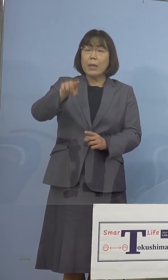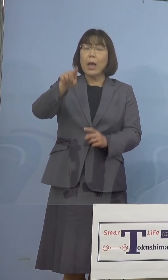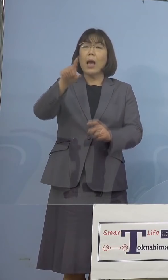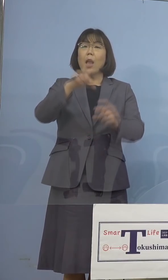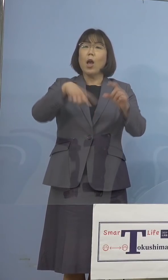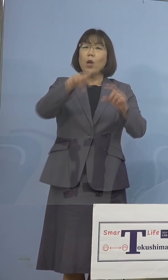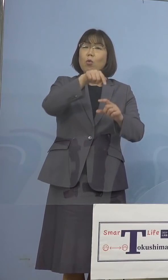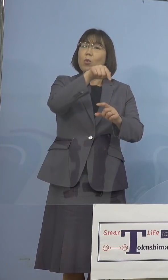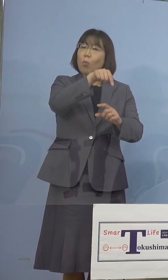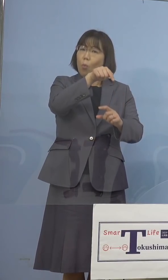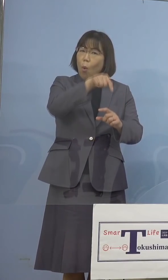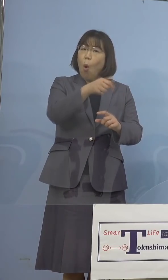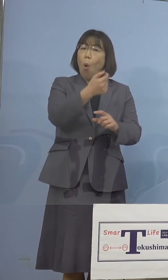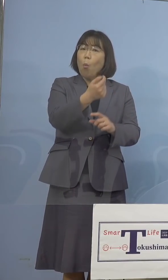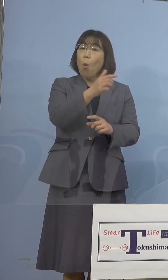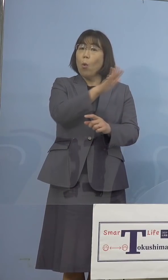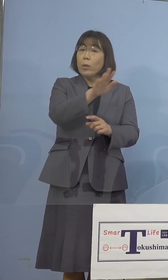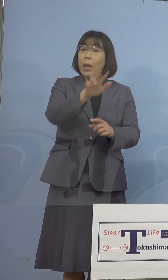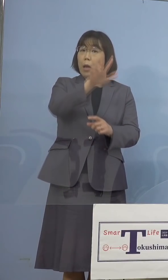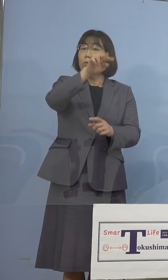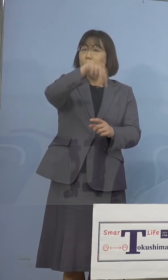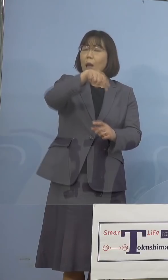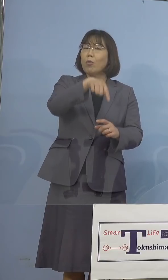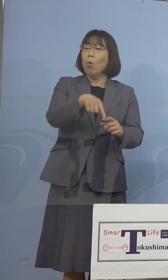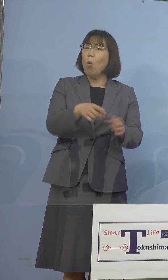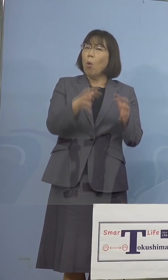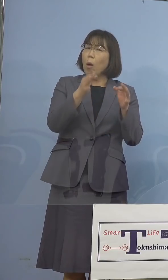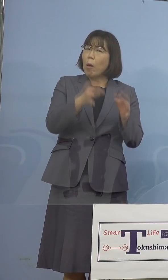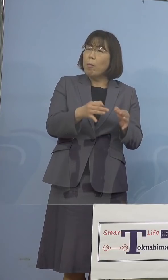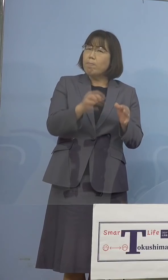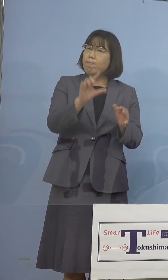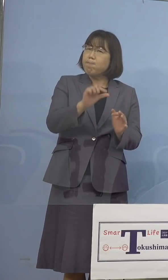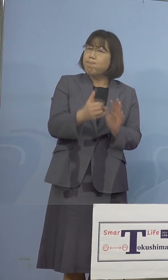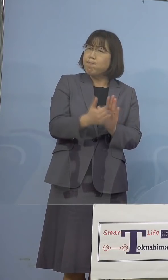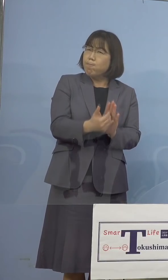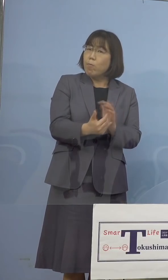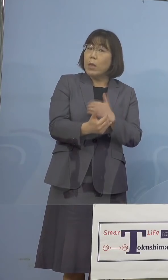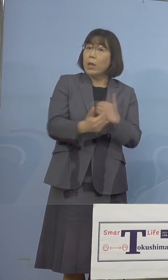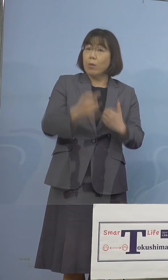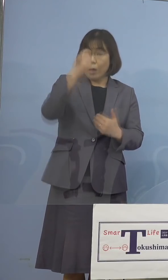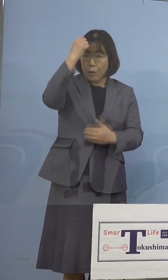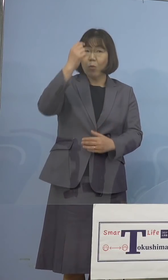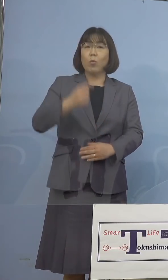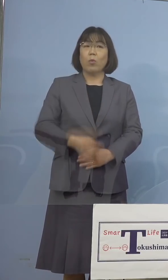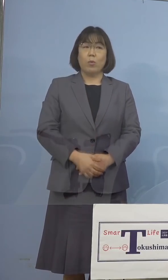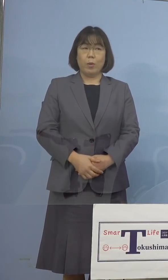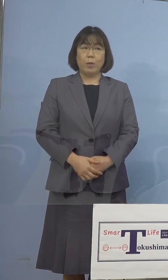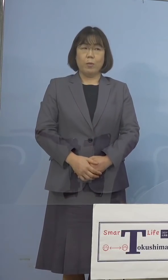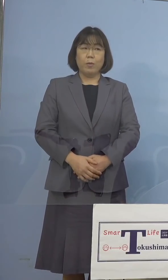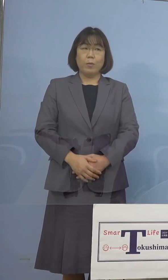思いますが、とにかく無駄のない形で 対応していければと このように考えています